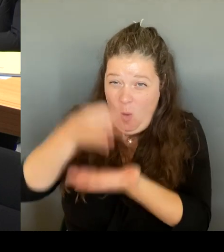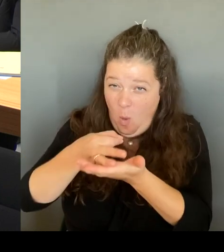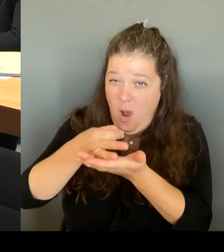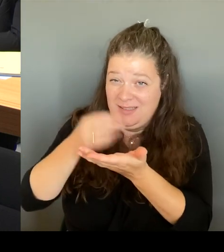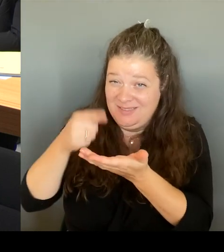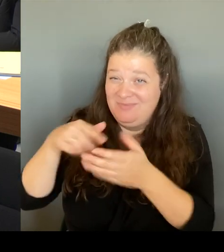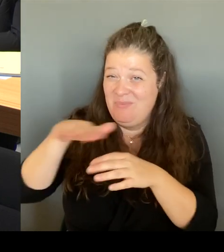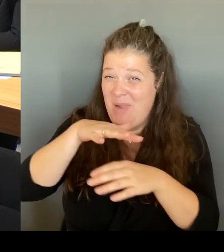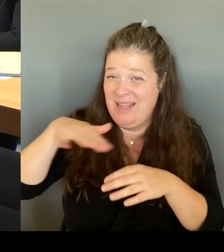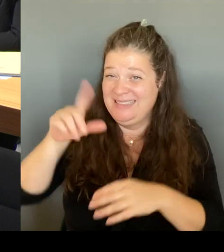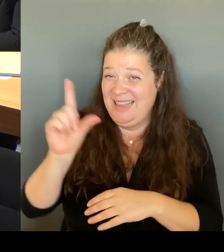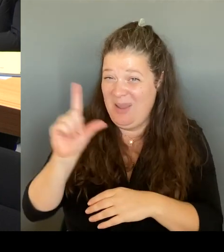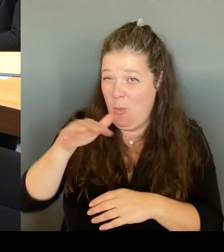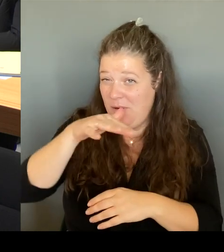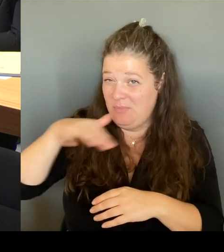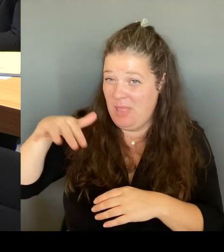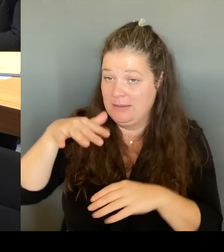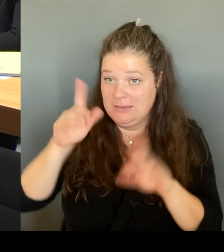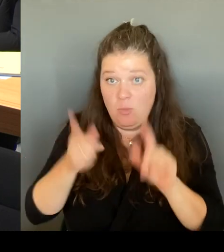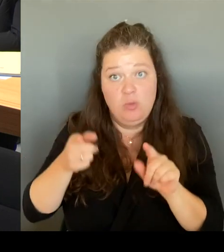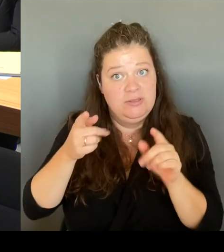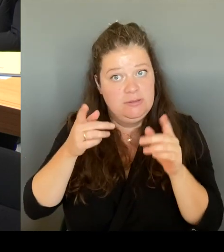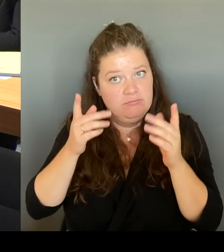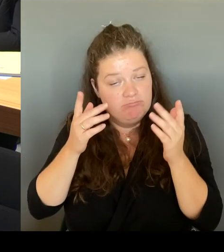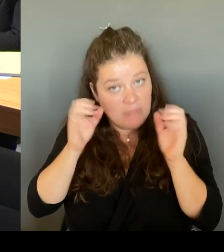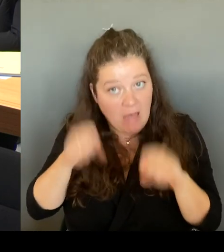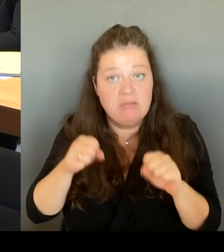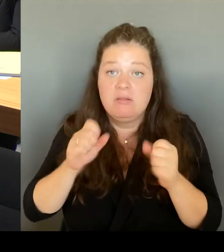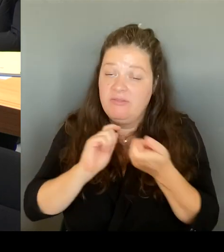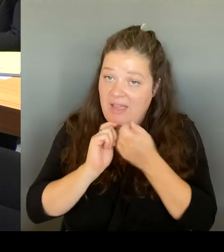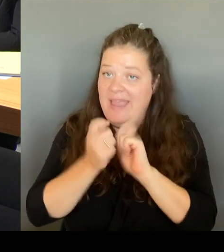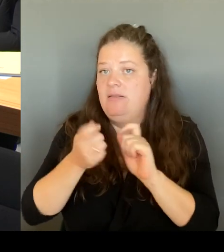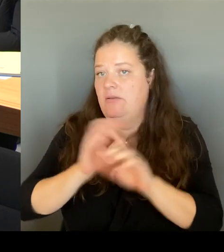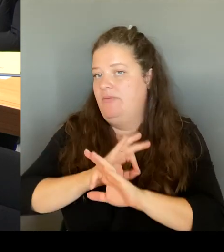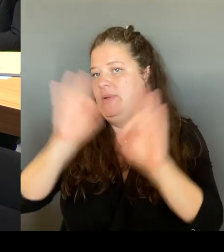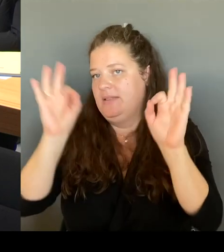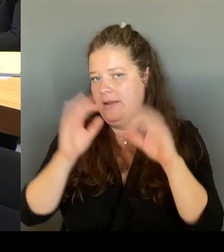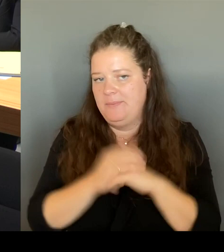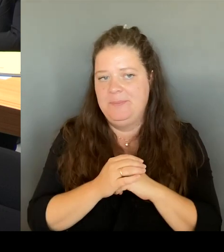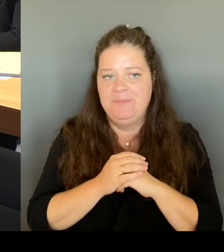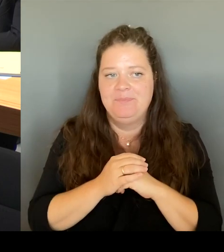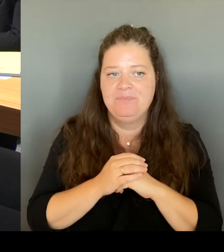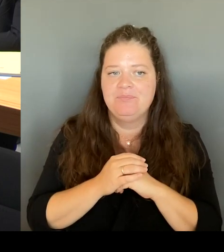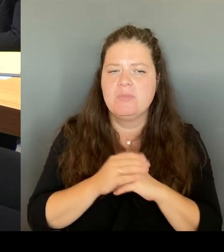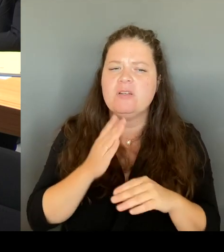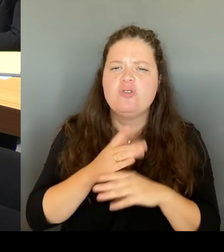Wir haben natürlich schon über längere Zeit auch festgestellt, ich habe auch mit der Bürgermeisterin gestern